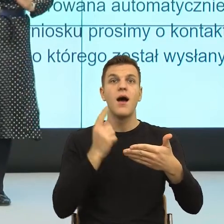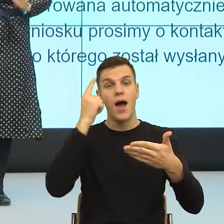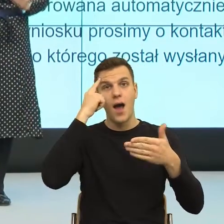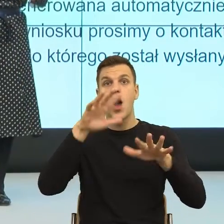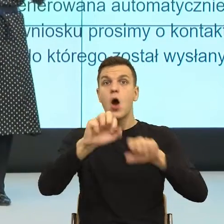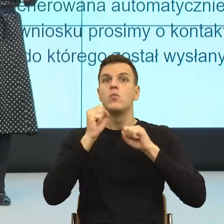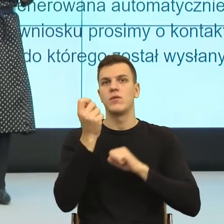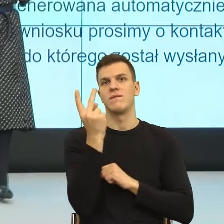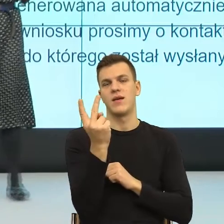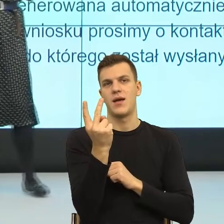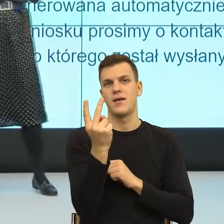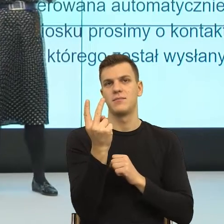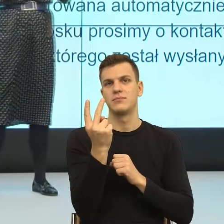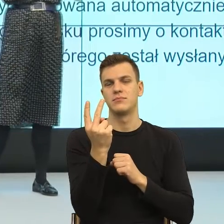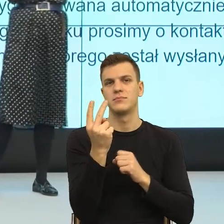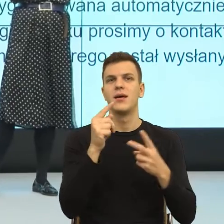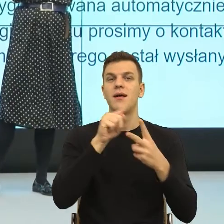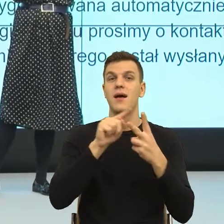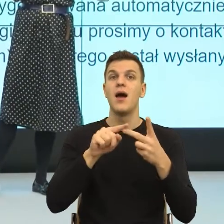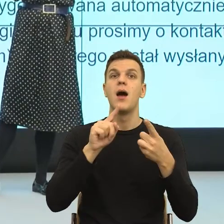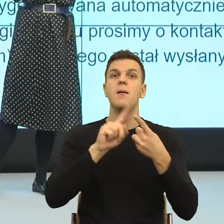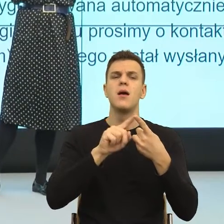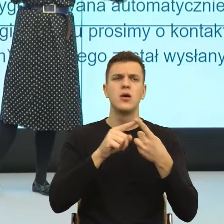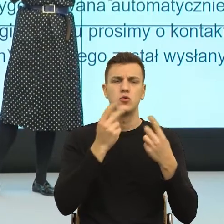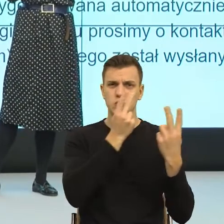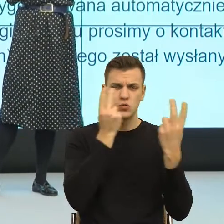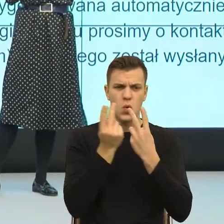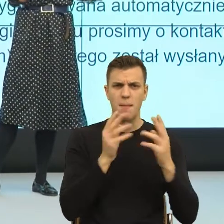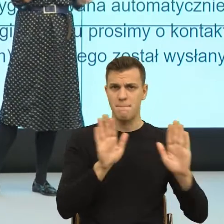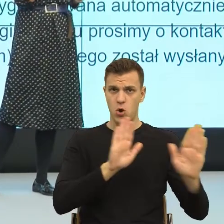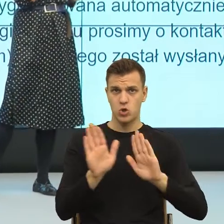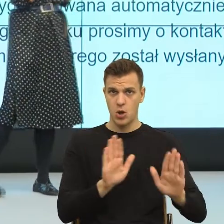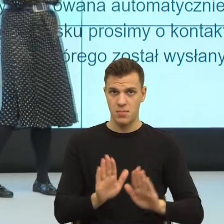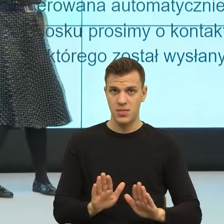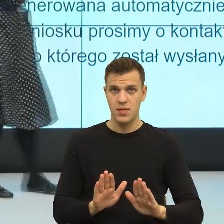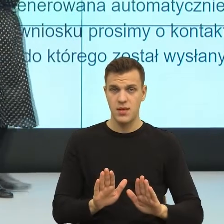Pierwszy mechanizm to jest szukamy podobnego. Analogia, czyli klasyczna metafora i teraz nie wiem jak państwo,